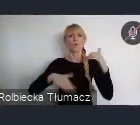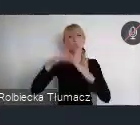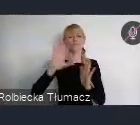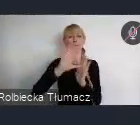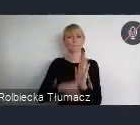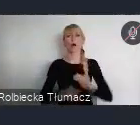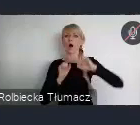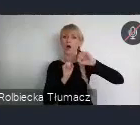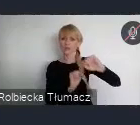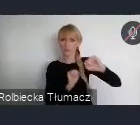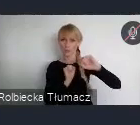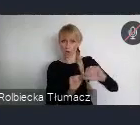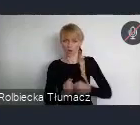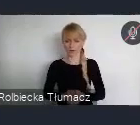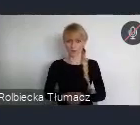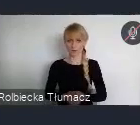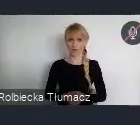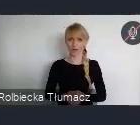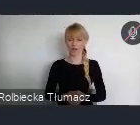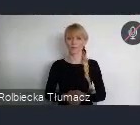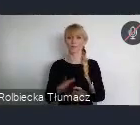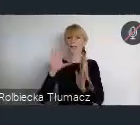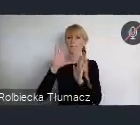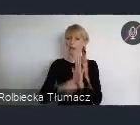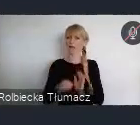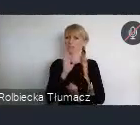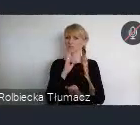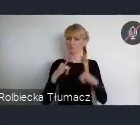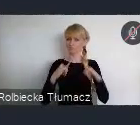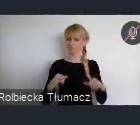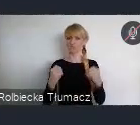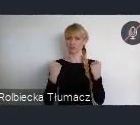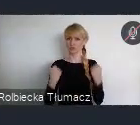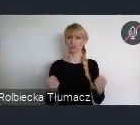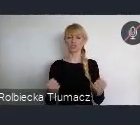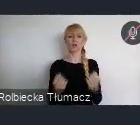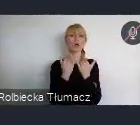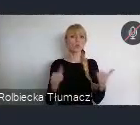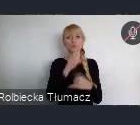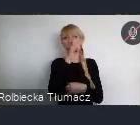Miast, które mogą stawiać czoła nadchodzącym wyzwaniom społecznym, gospodarczym i ekologicznym.